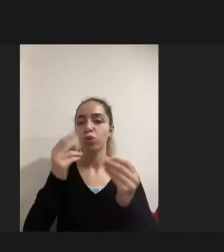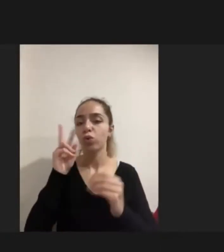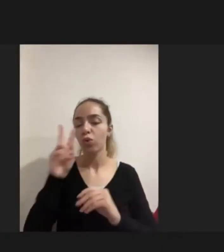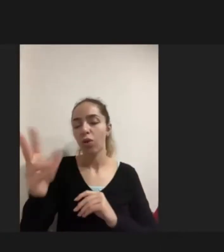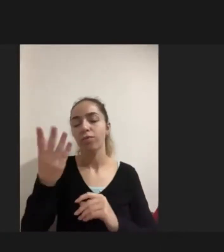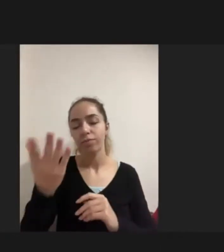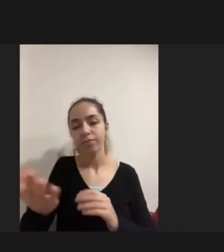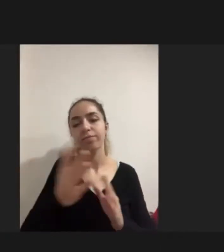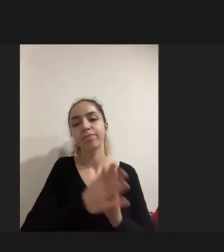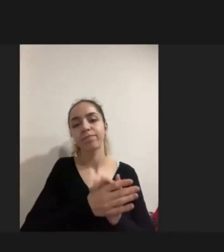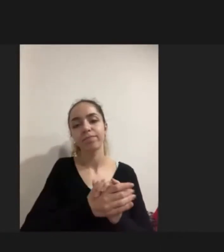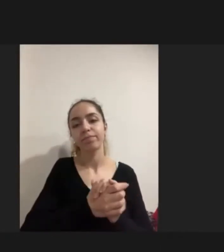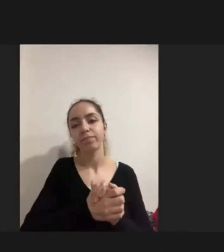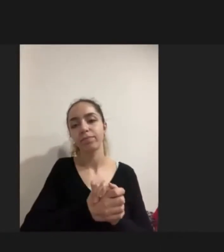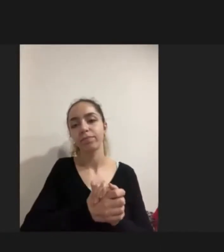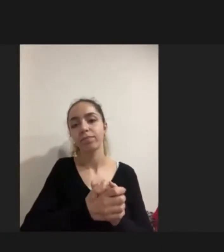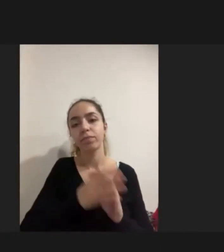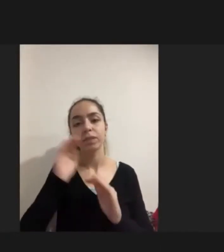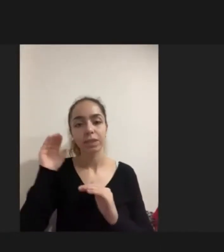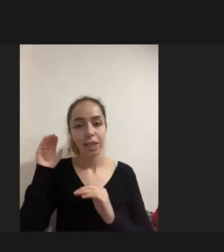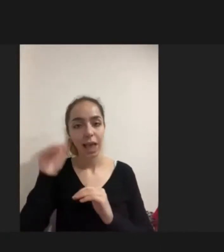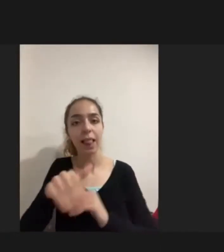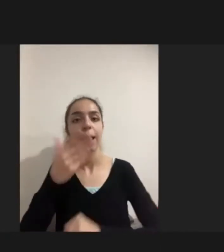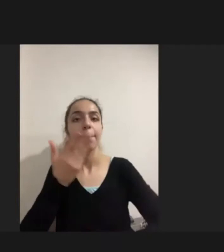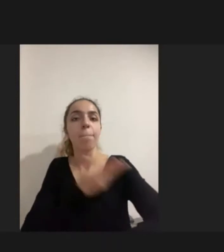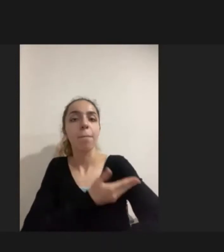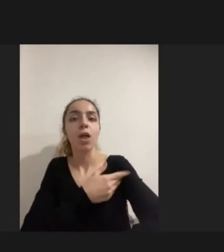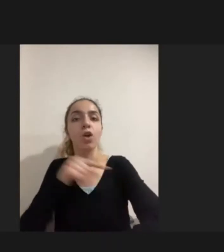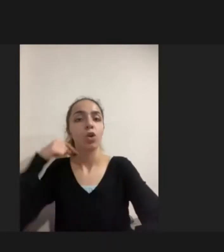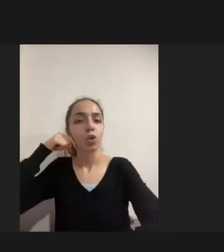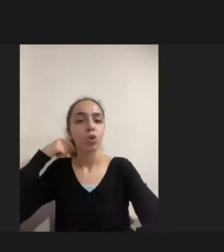Geldikleri ülkede ise Türkiye'de Örneğin her ne kadar